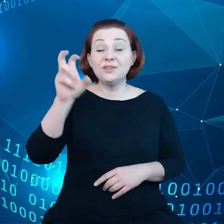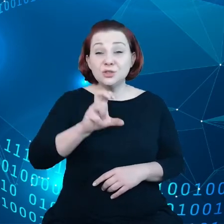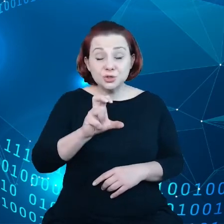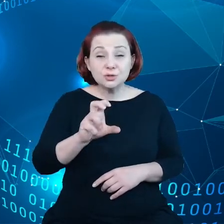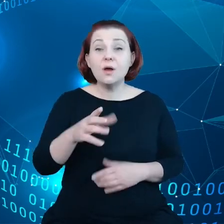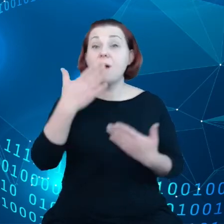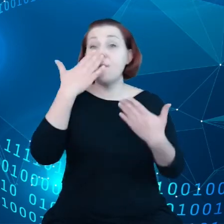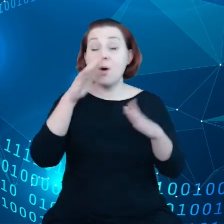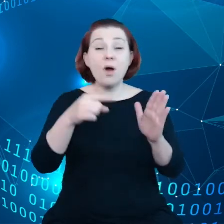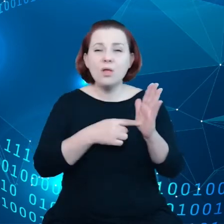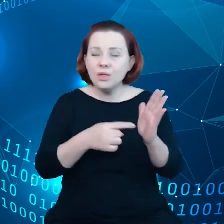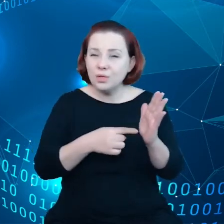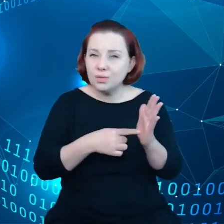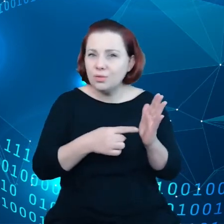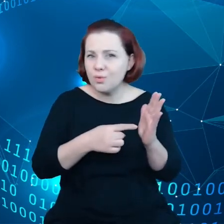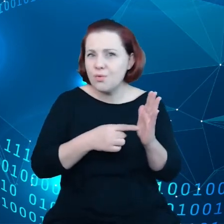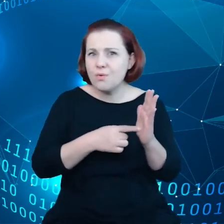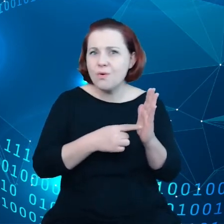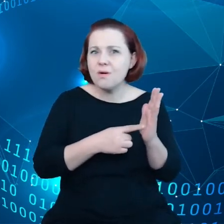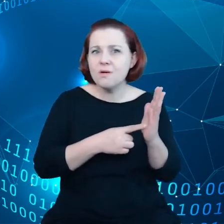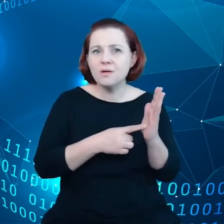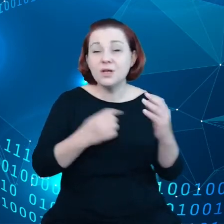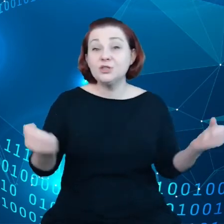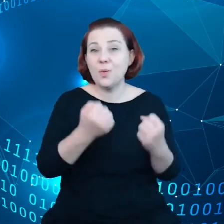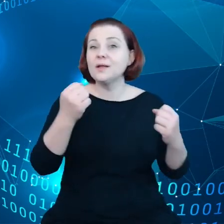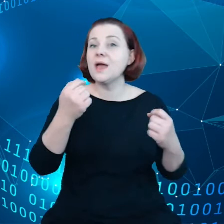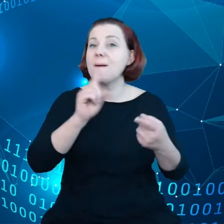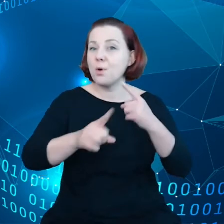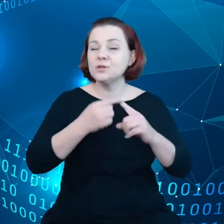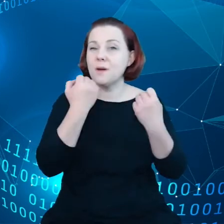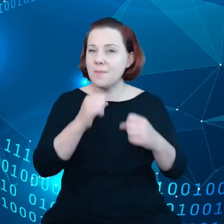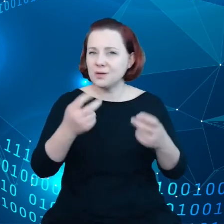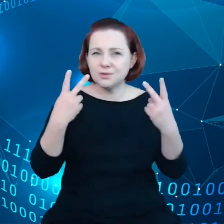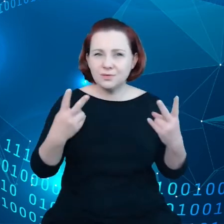ta agenda polityczna jest bardzo istotna. Widzieliśmy zintensyfikowanie prac w zeszłym miesiącu w Komisji